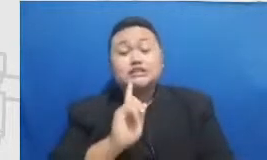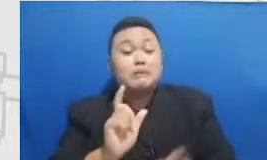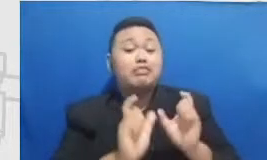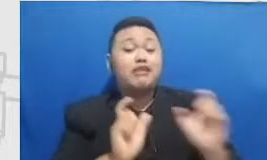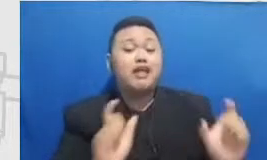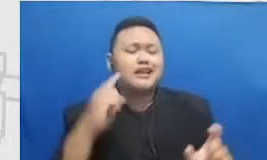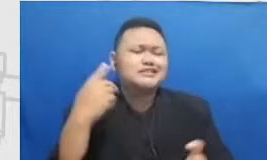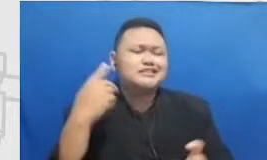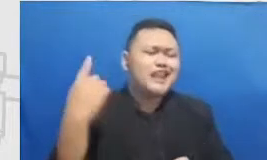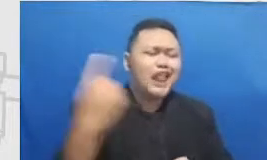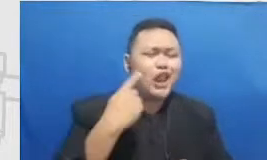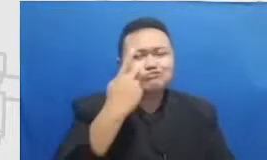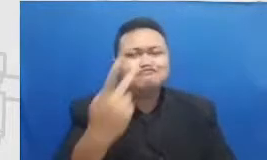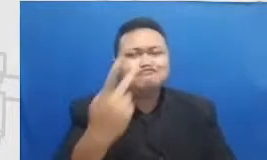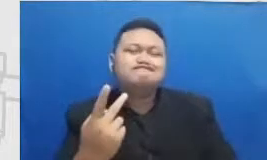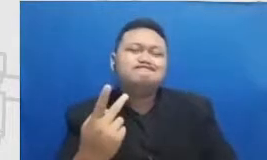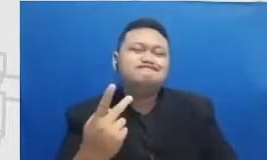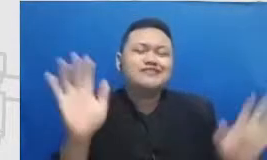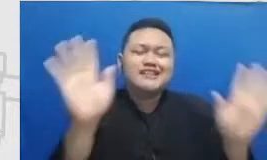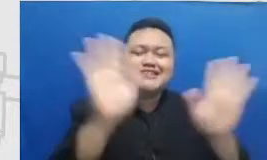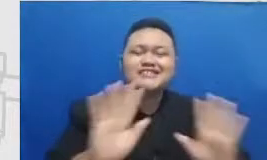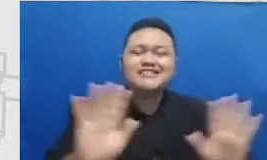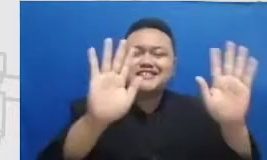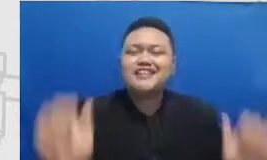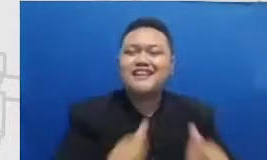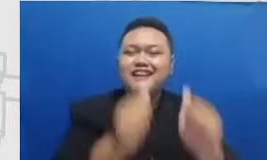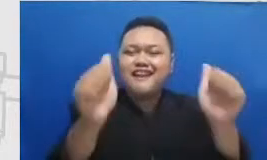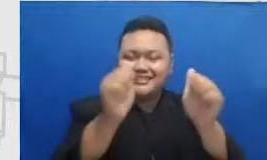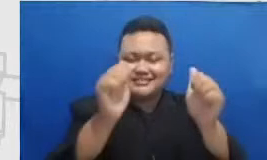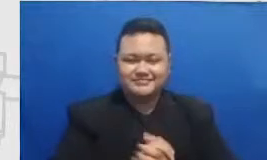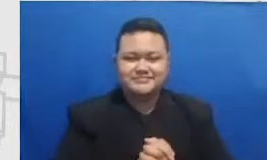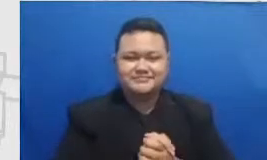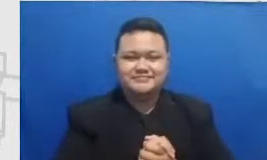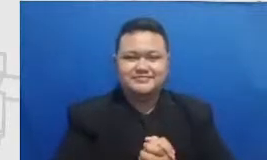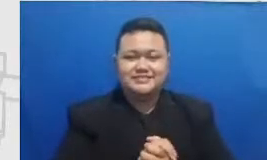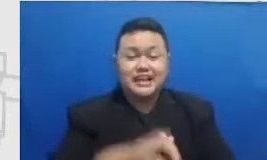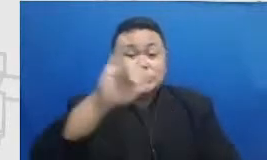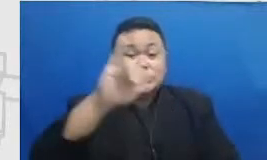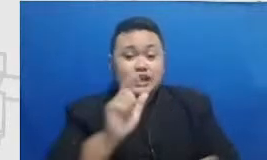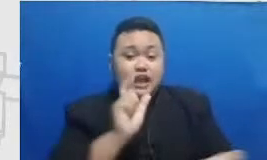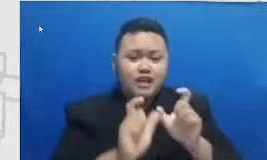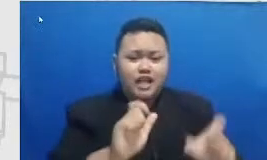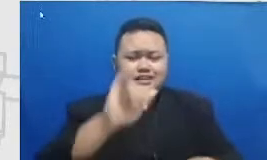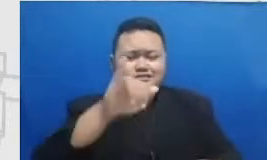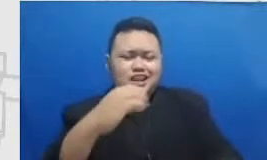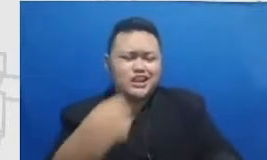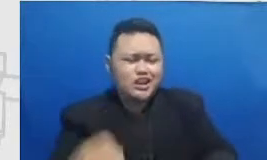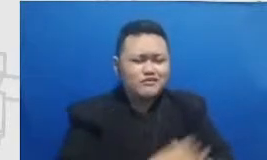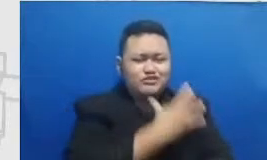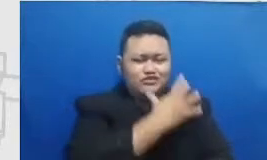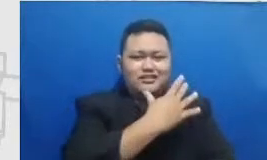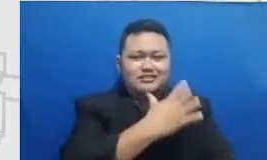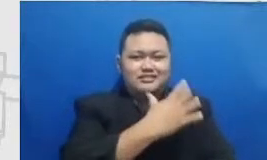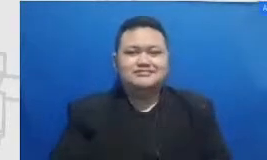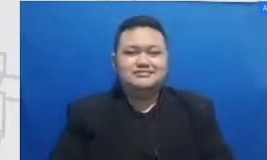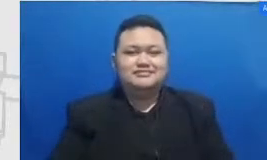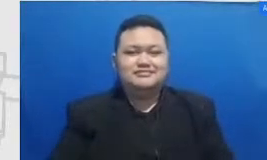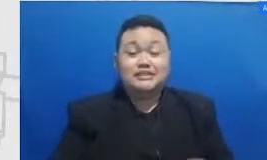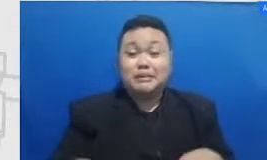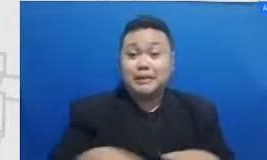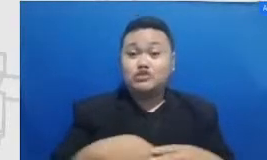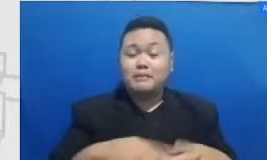you selalu menjadi sebuah apa inspirational figur tentunya dalam bidang literasi pendidikan amichan